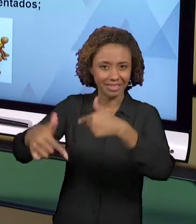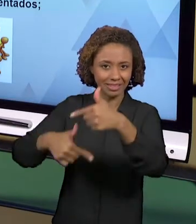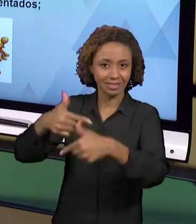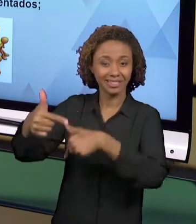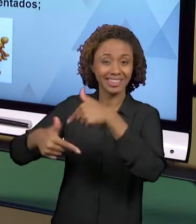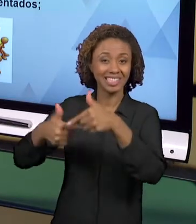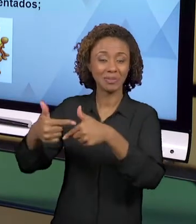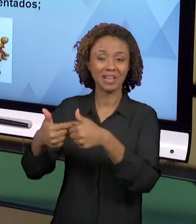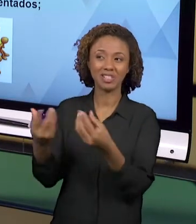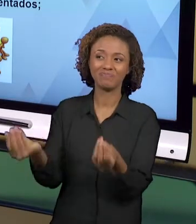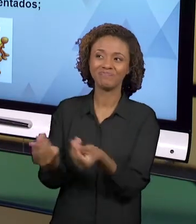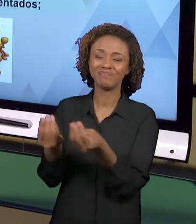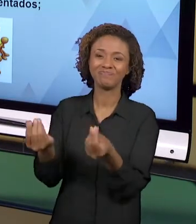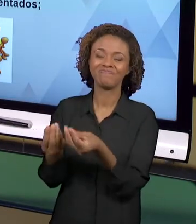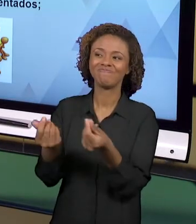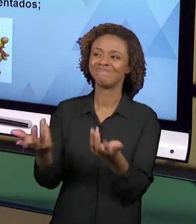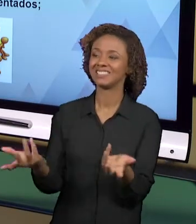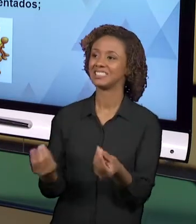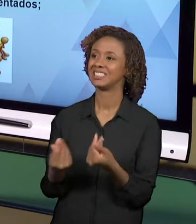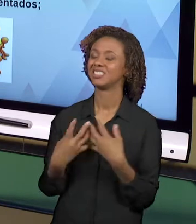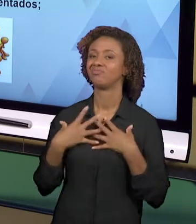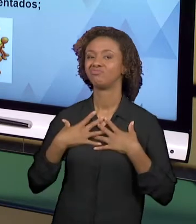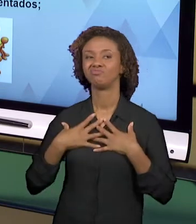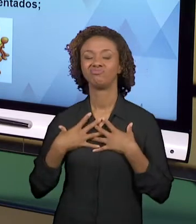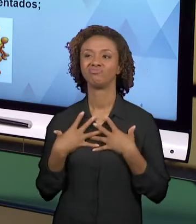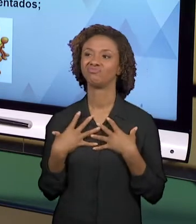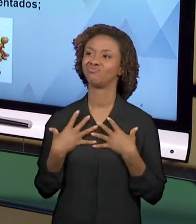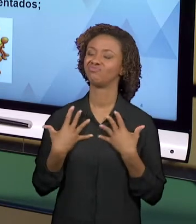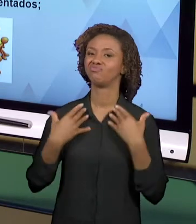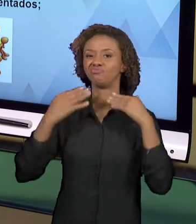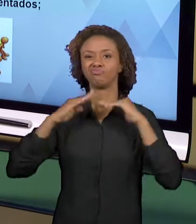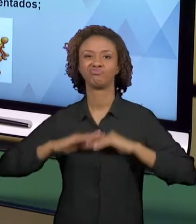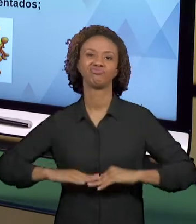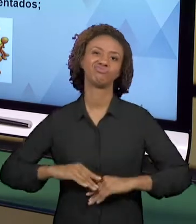PRODUZ, ELE NÃO TEM SUPORTE PARA QUE ESSAS